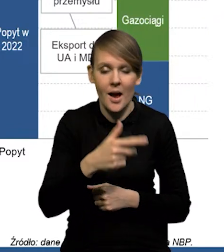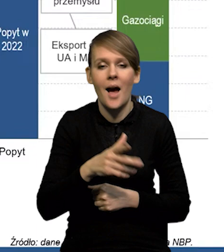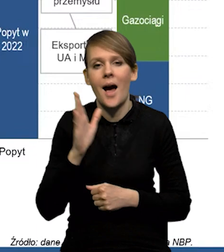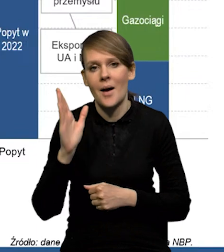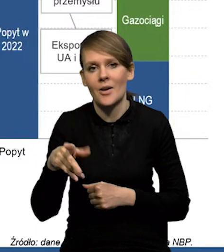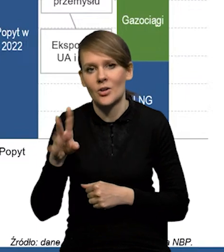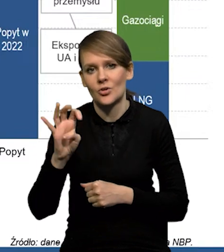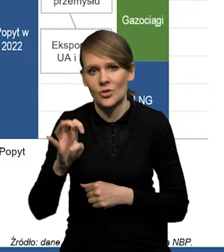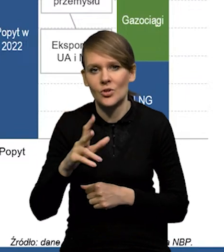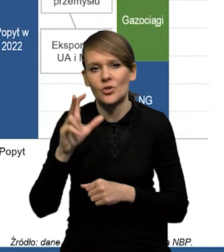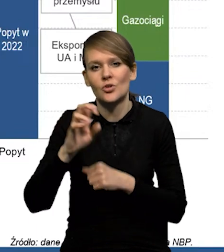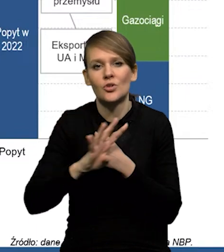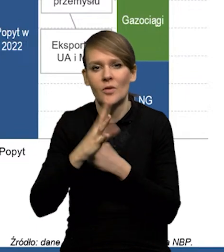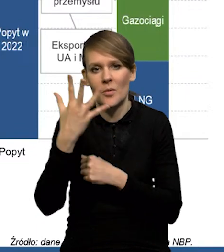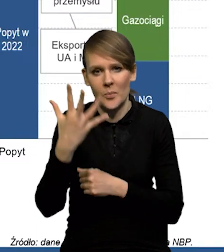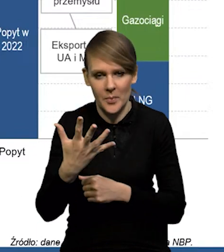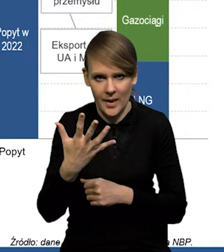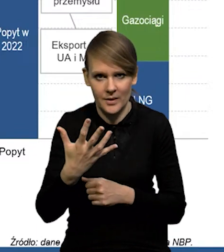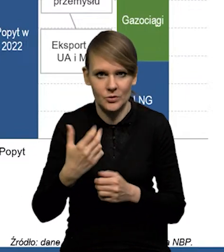do prawie 400 do 395 dokładnie.